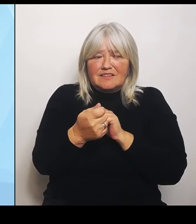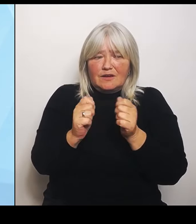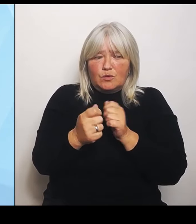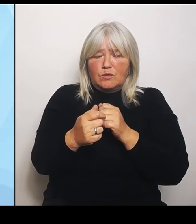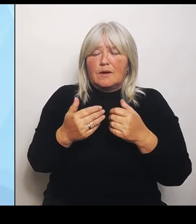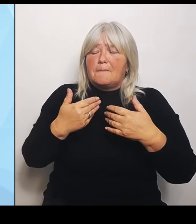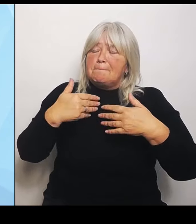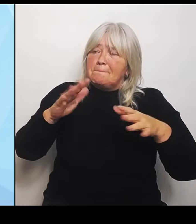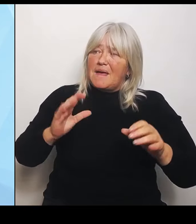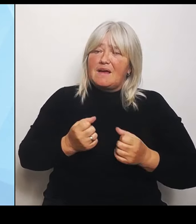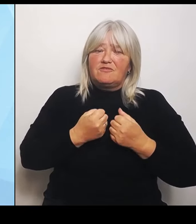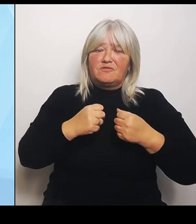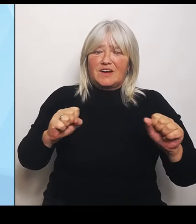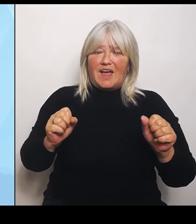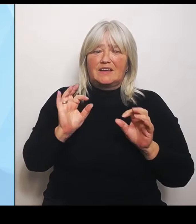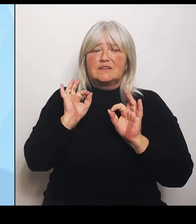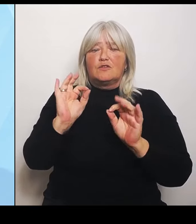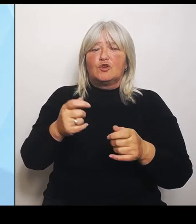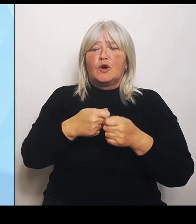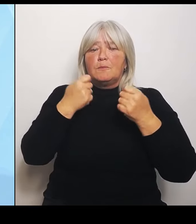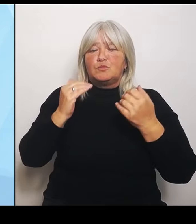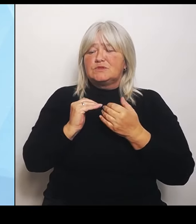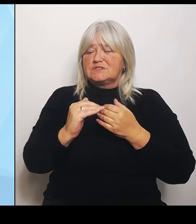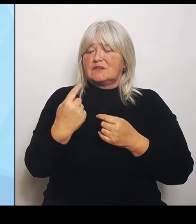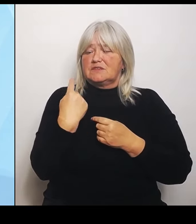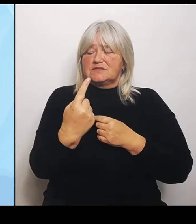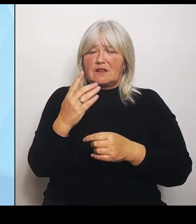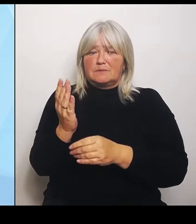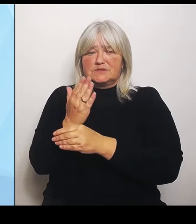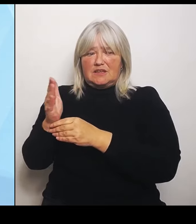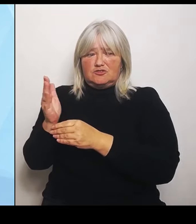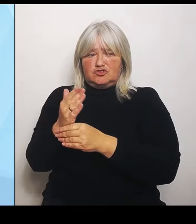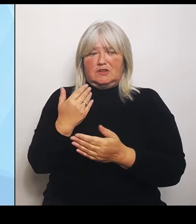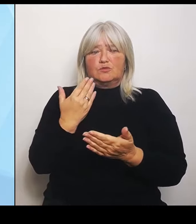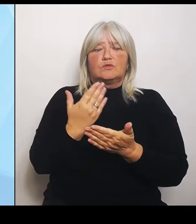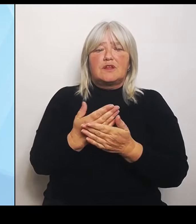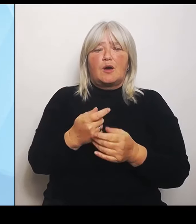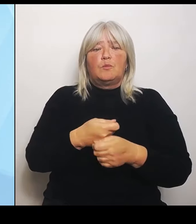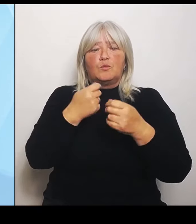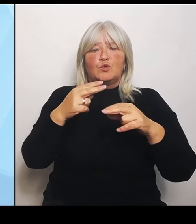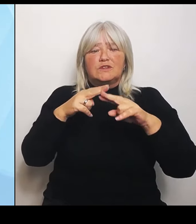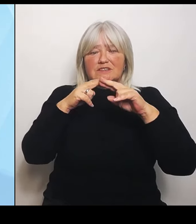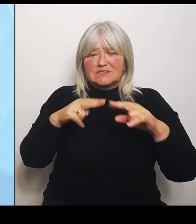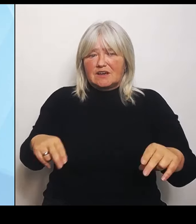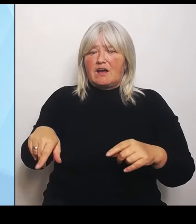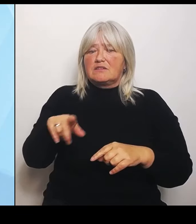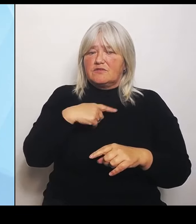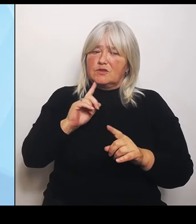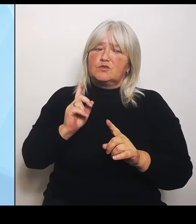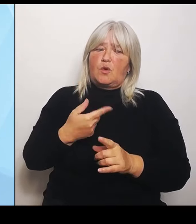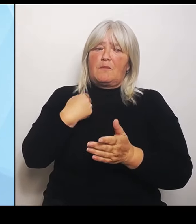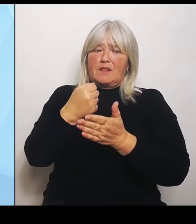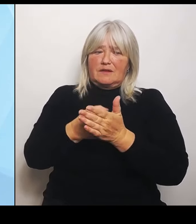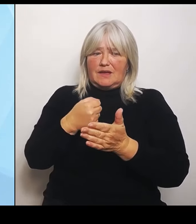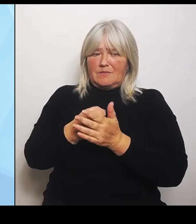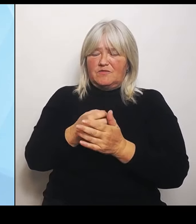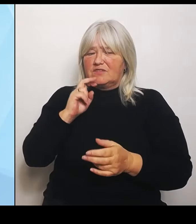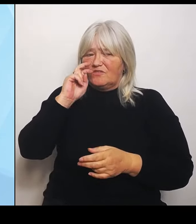Bundesrat da auch noch einmal ganz gezielt einsetzen und vor allem versuchen, den Vermittlungsausschuss einzusetzen. Was können wir jetzt aber hier in Bayern tun?